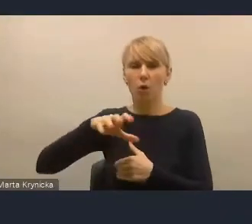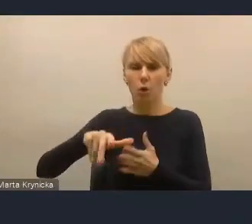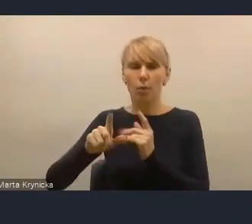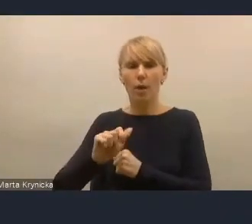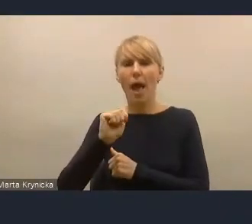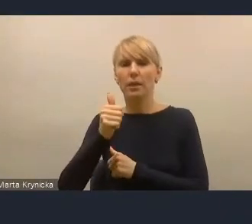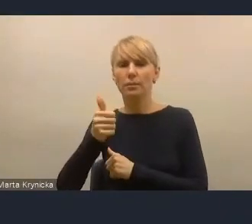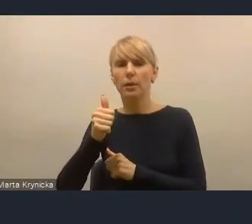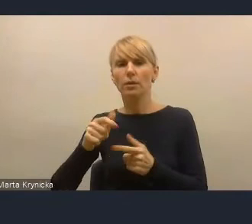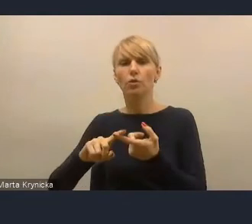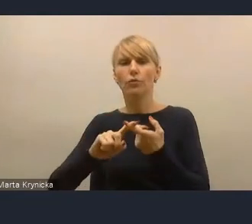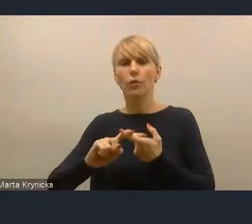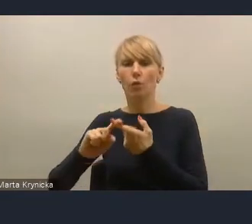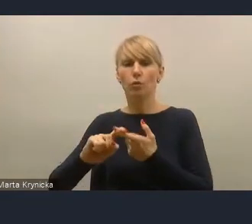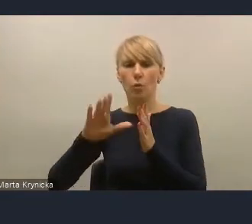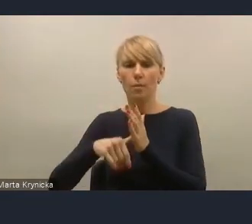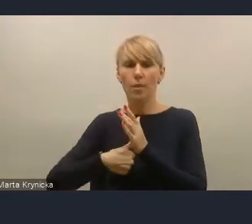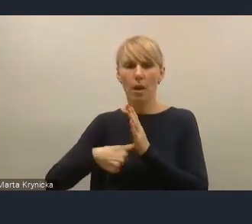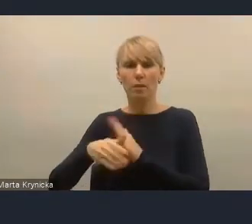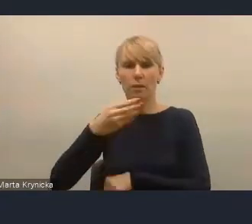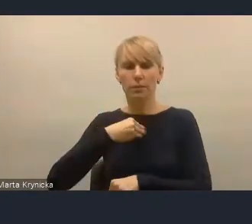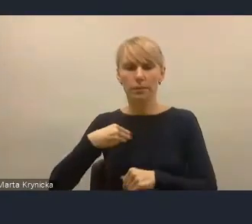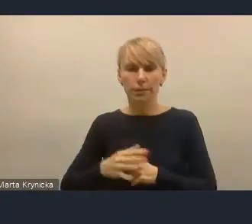Otóż brakuje mnie i myślę też nam,